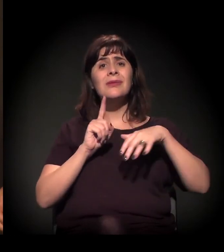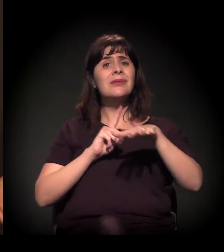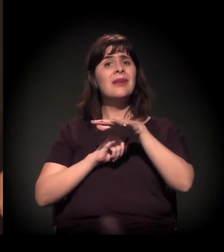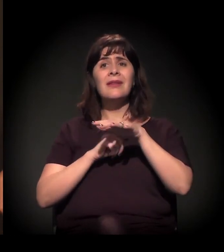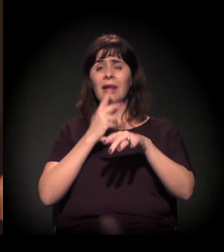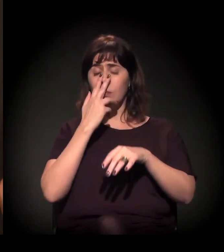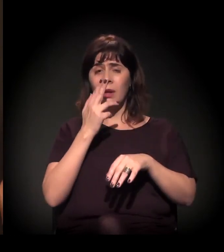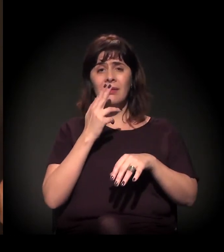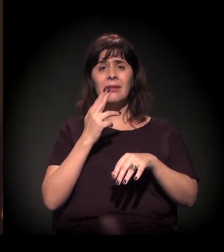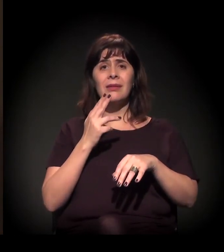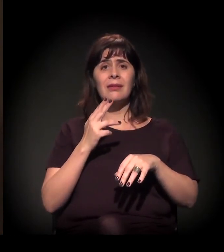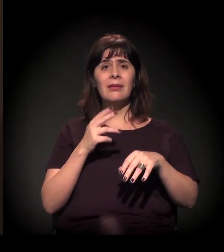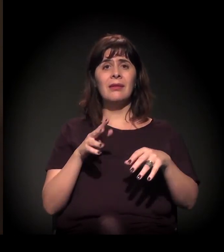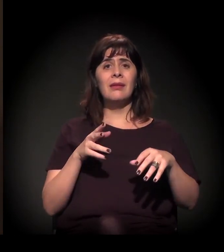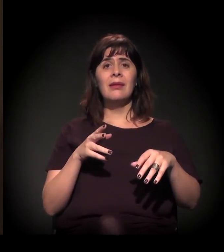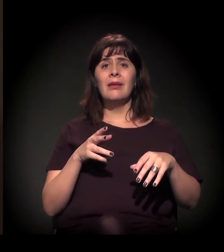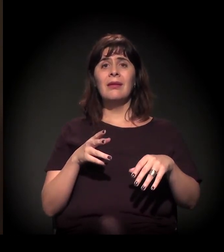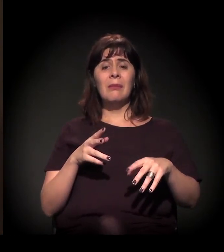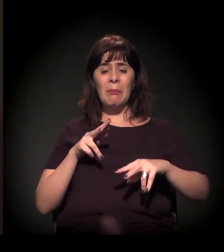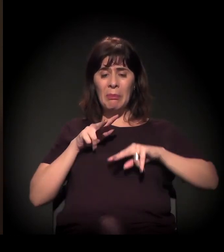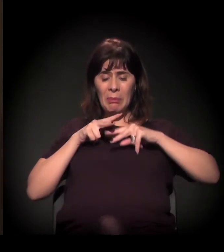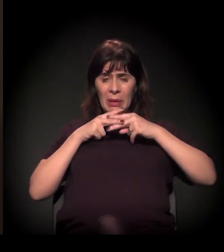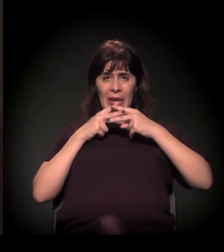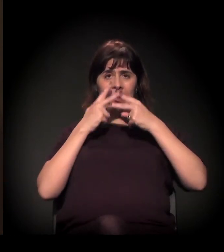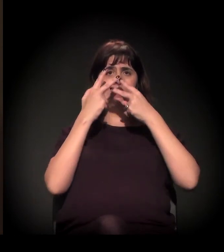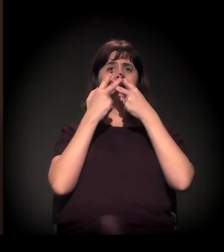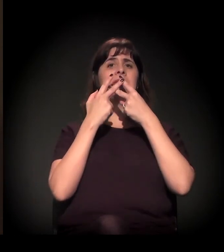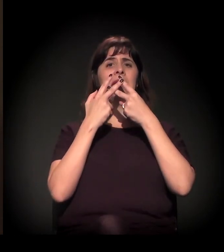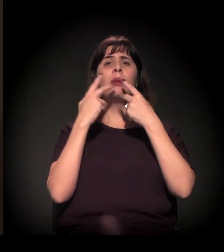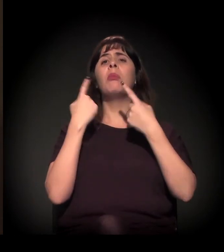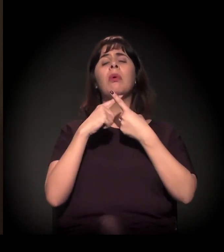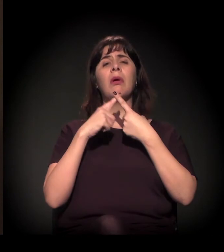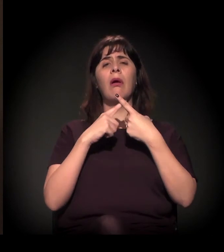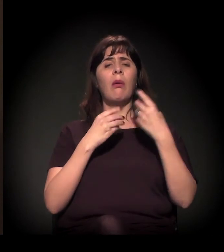porque fica entre as grades dos seus edifícios, das suas casas,